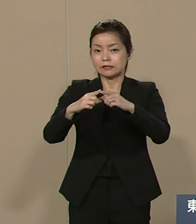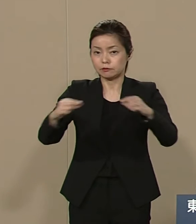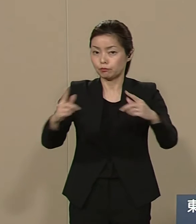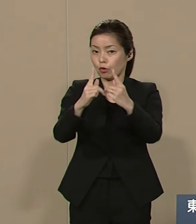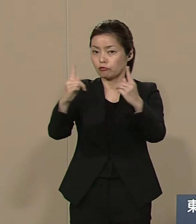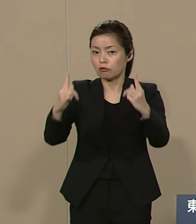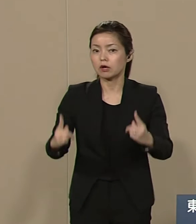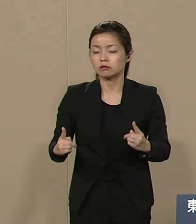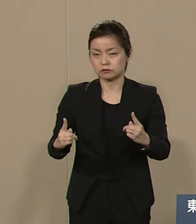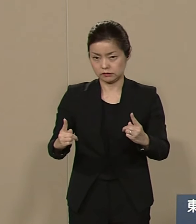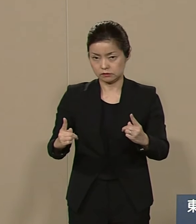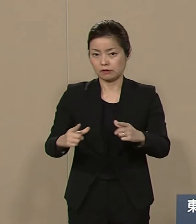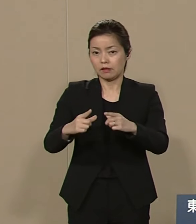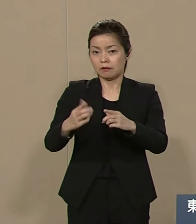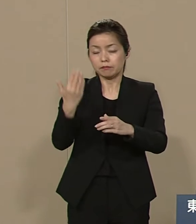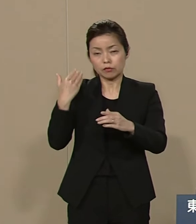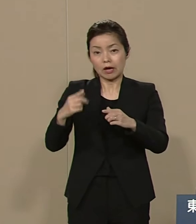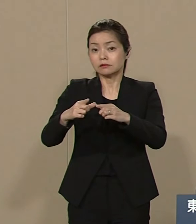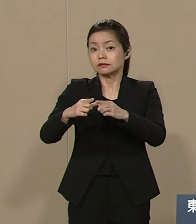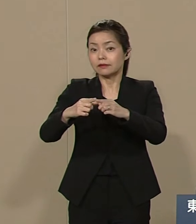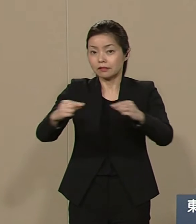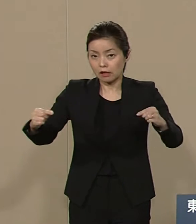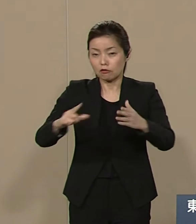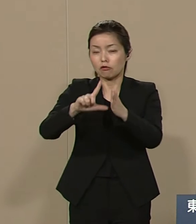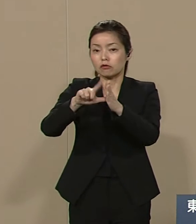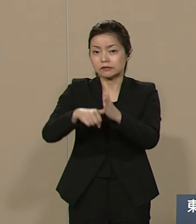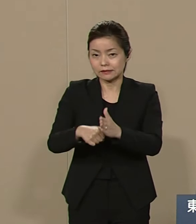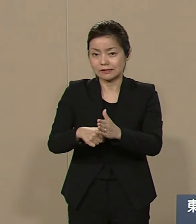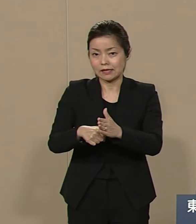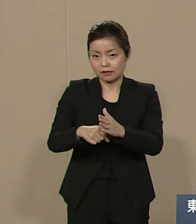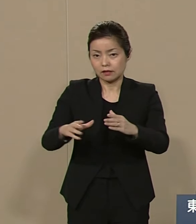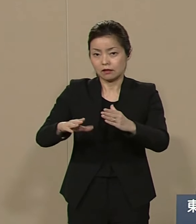大日本帝国時代の 侵略戦争犯罪について